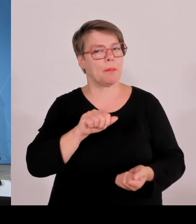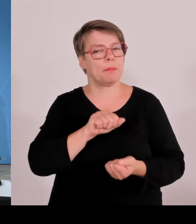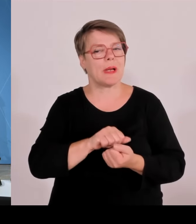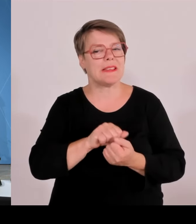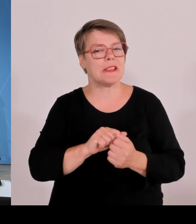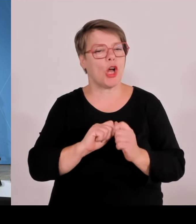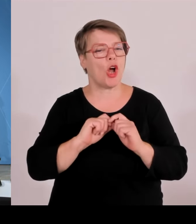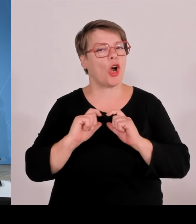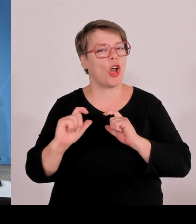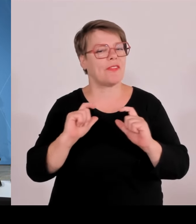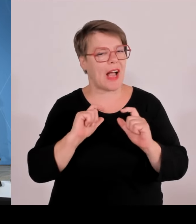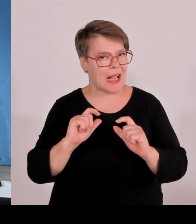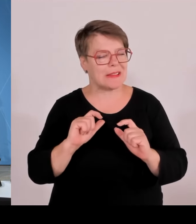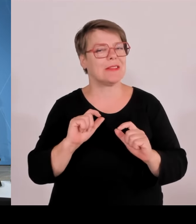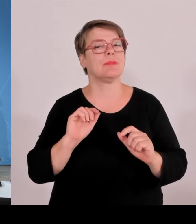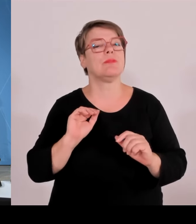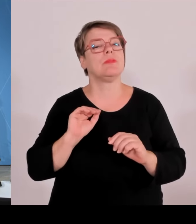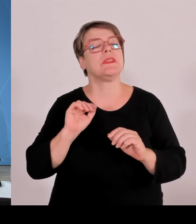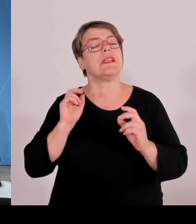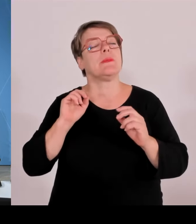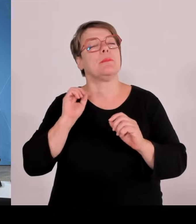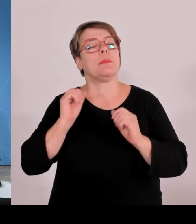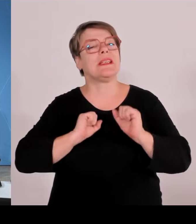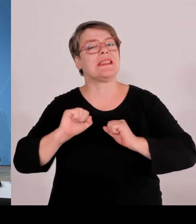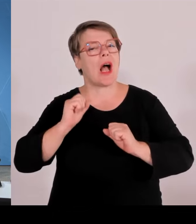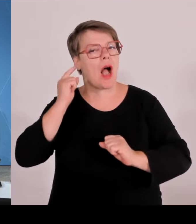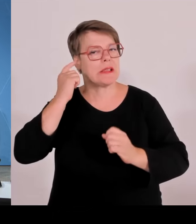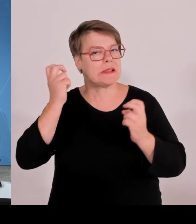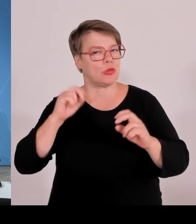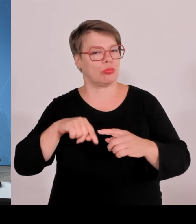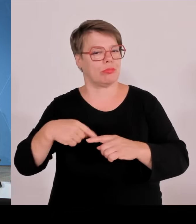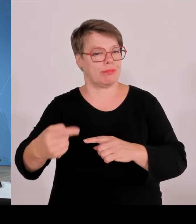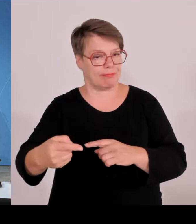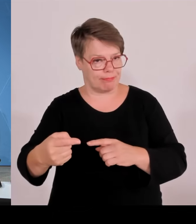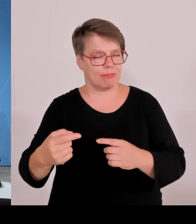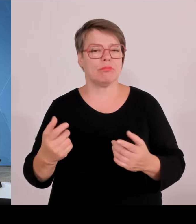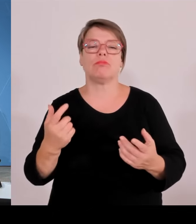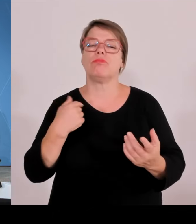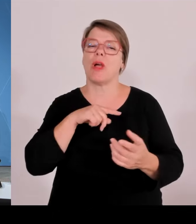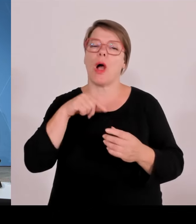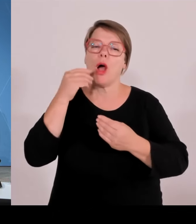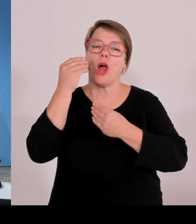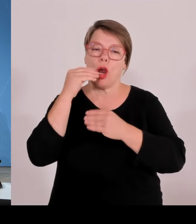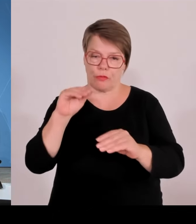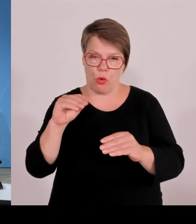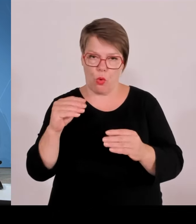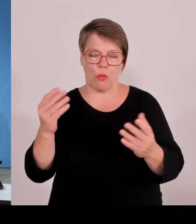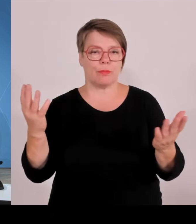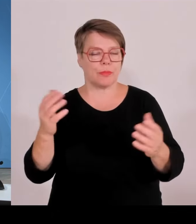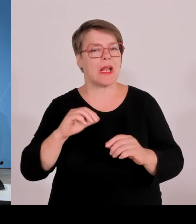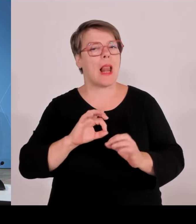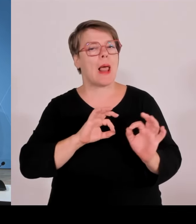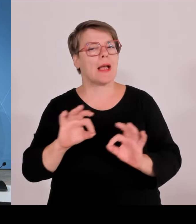Staatsminister Dr. Florian Herrmann, Wissenschaftsminister Markus Blume und Wirtschaftsminister Hubert Aiwanger. Herr Staatsminister Dr. Herrmann, bitte.